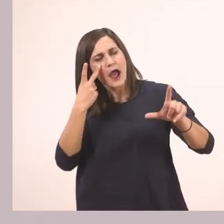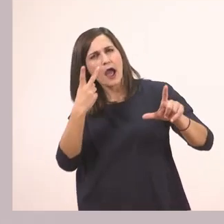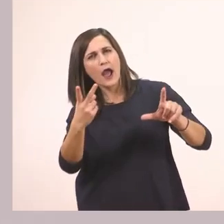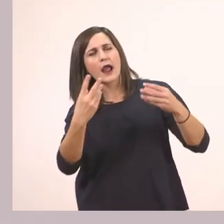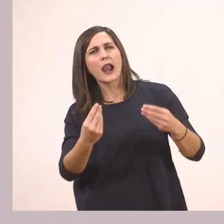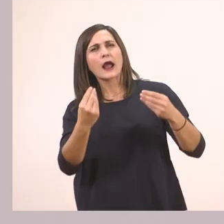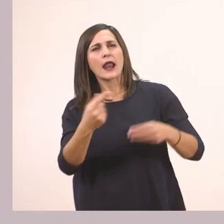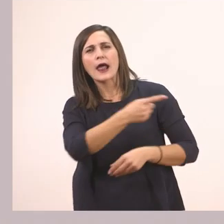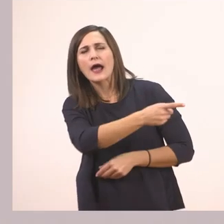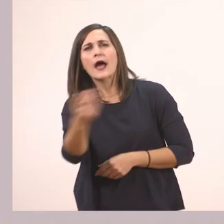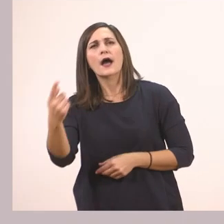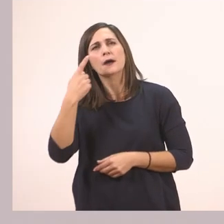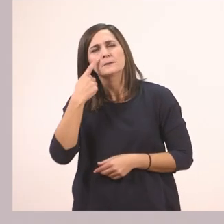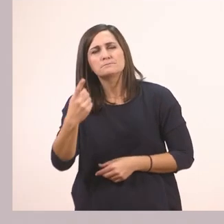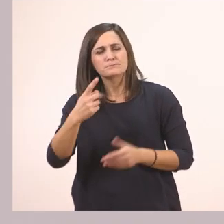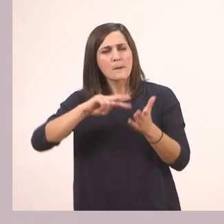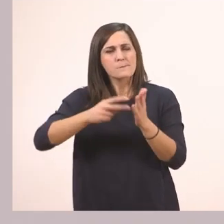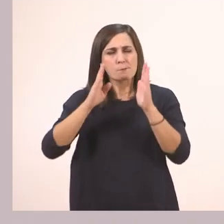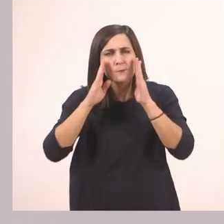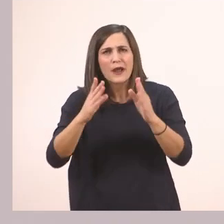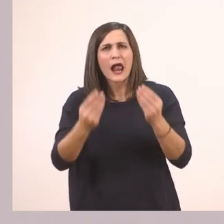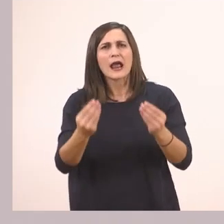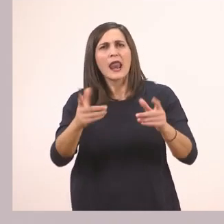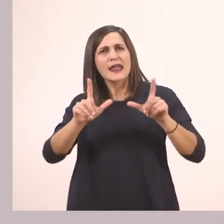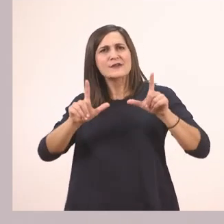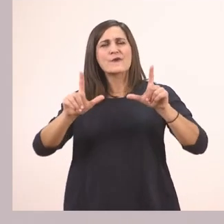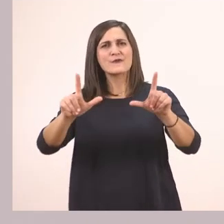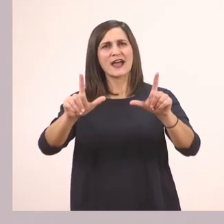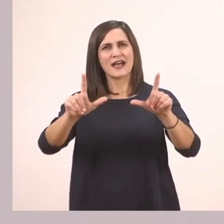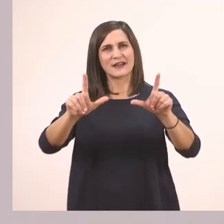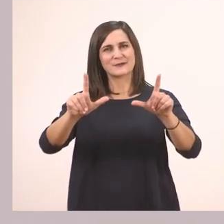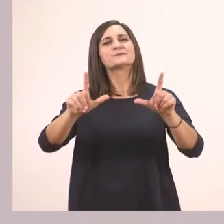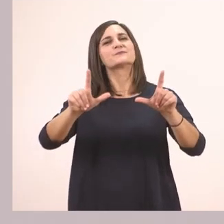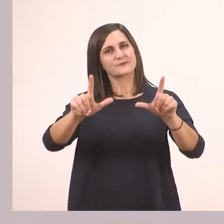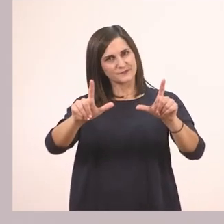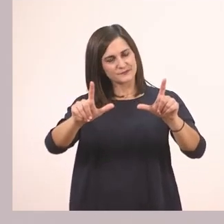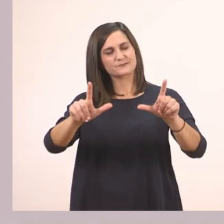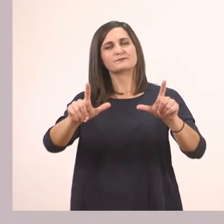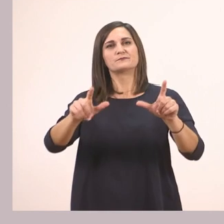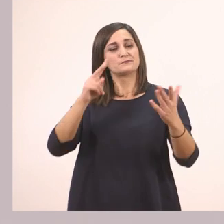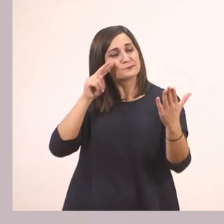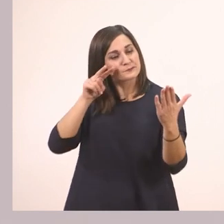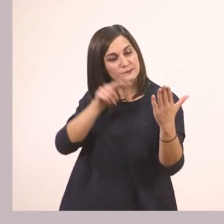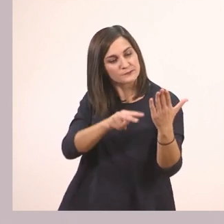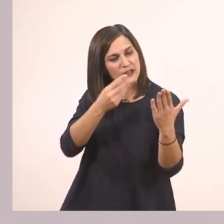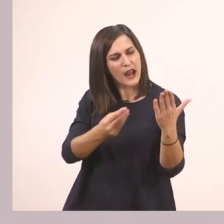Κοιτάξτε την προσεχτικά εδώ που σας την έχω βάλει. Θέλω να την κοιτάξετε προσεχτικά και να μου πείτε.